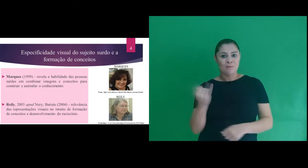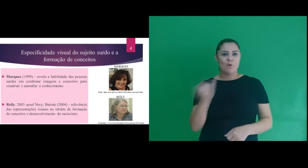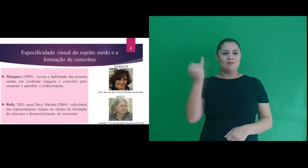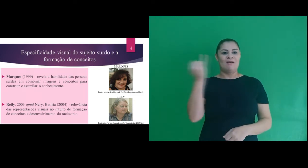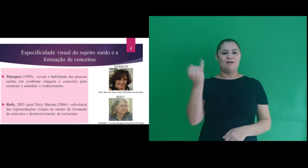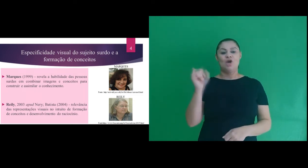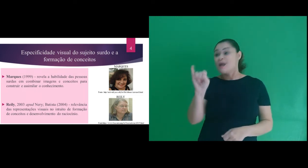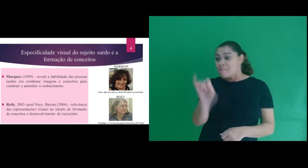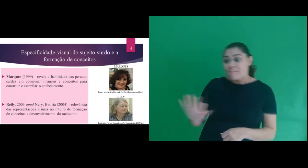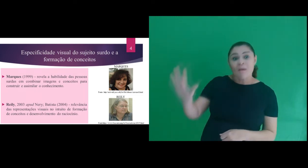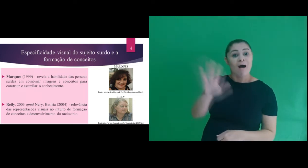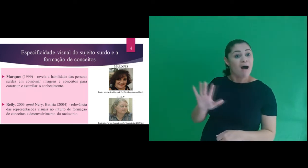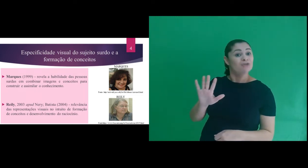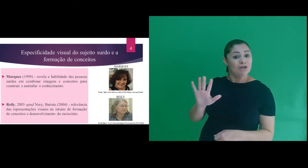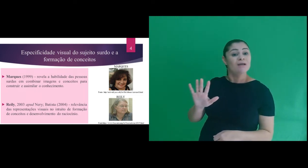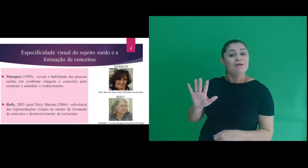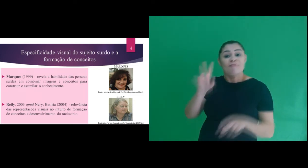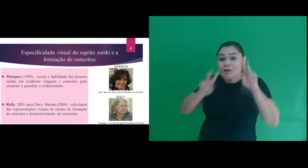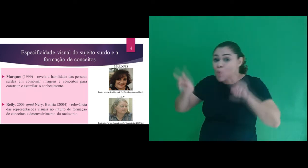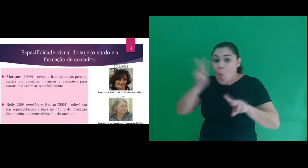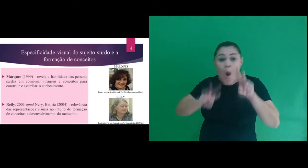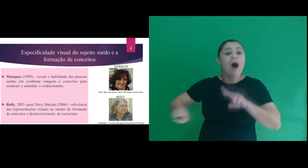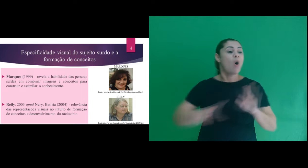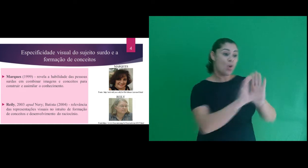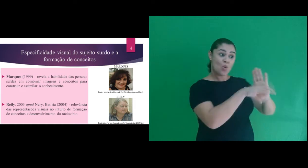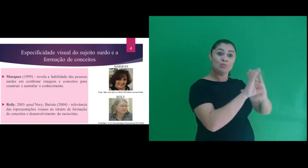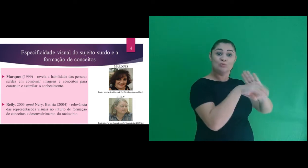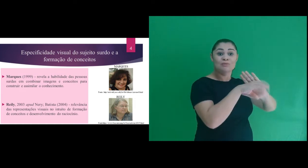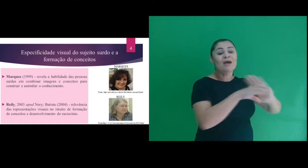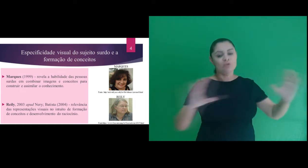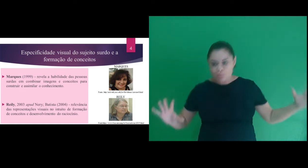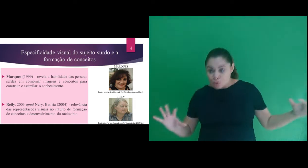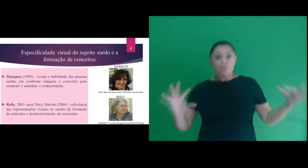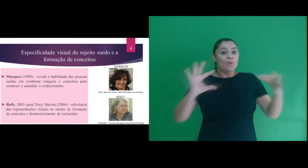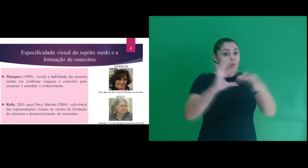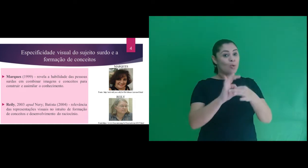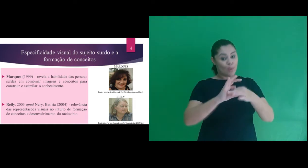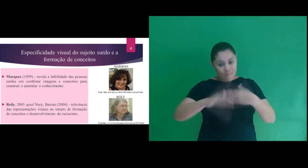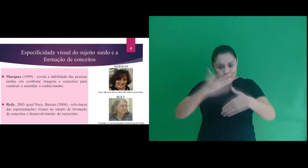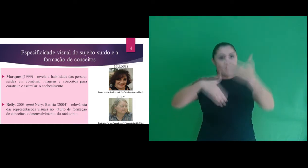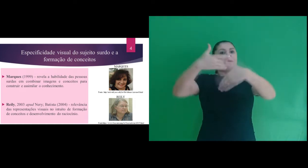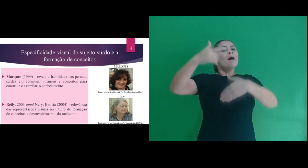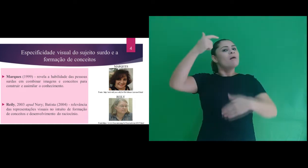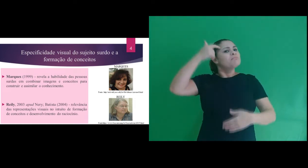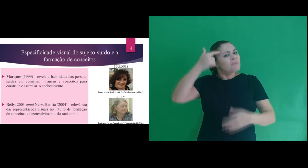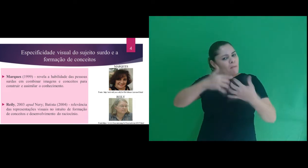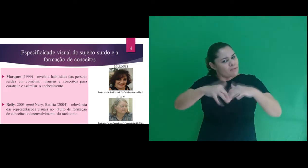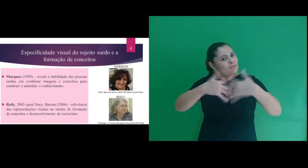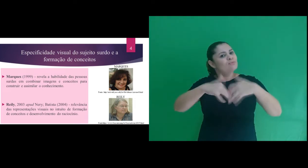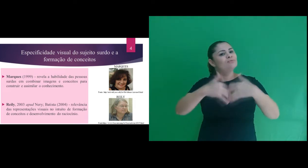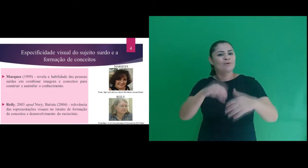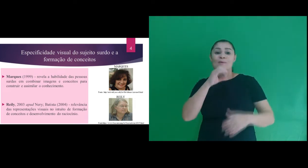as representações visuais no intuito de formação de conceitos e desenvolvimento do raciocínio.